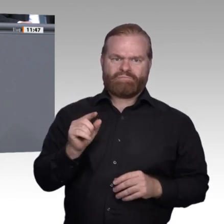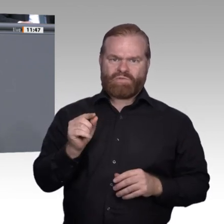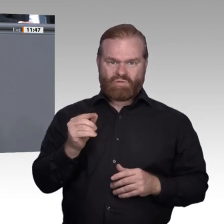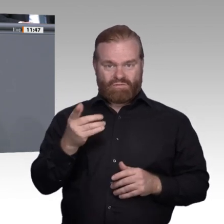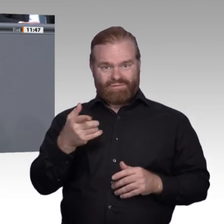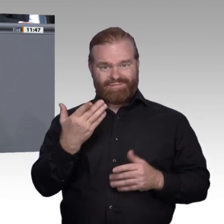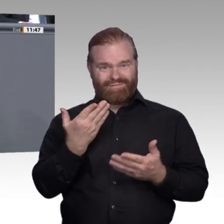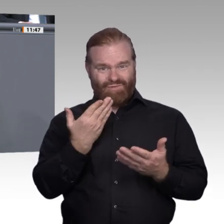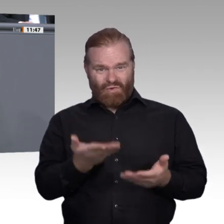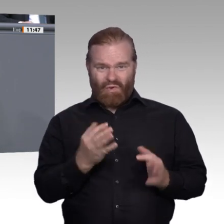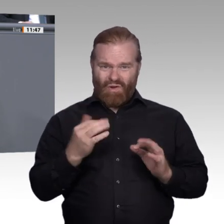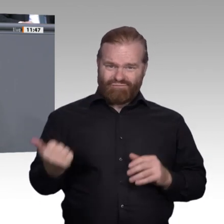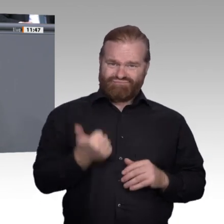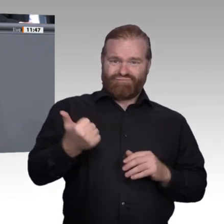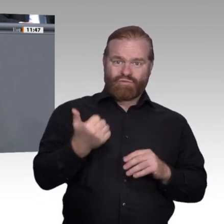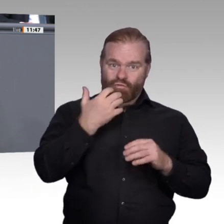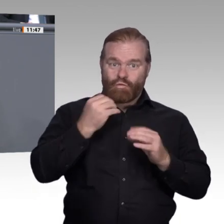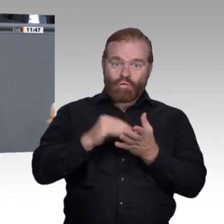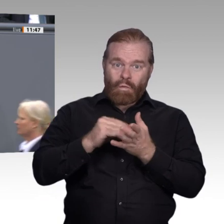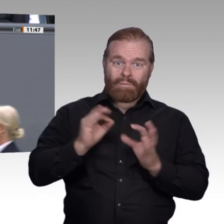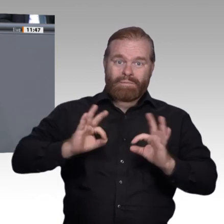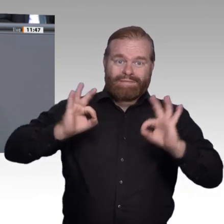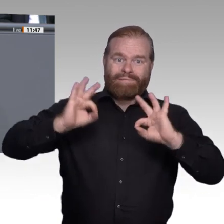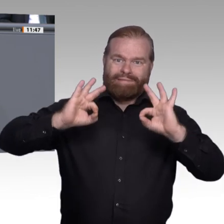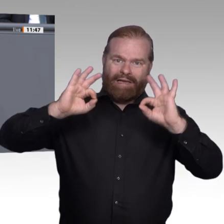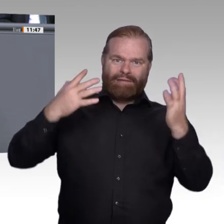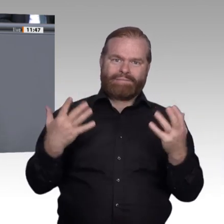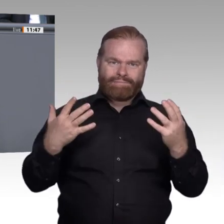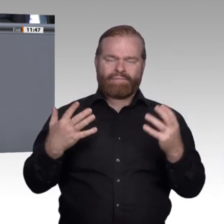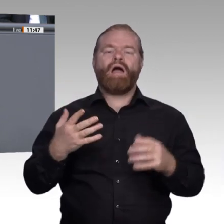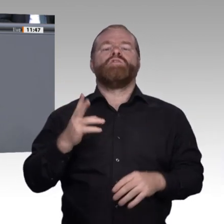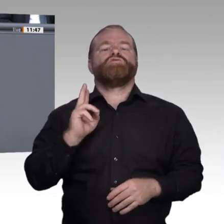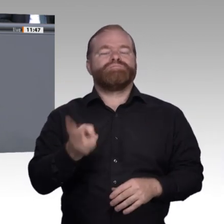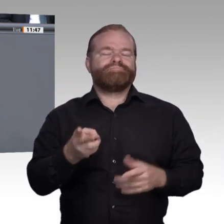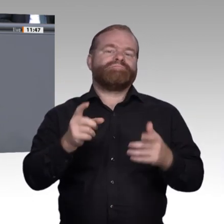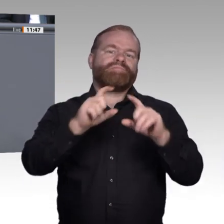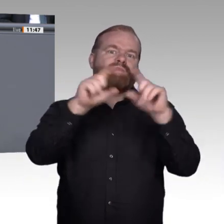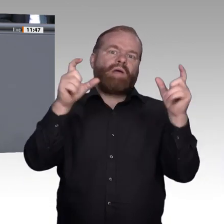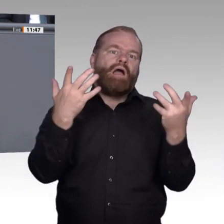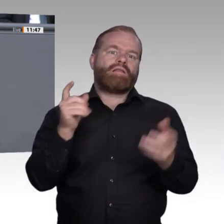Im Gegenteil, Sie macht den Menschen auch Angst: Was ist meine Ausbildung morgen noch wert?